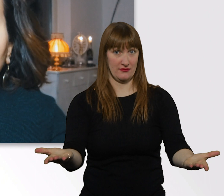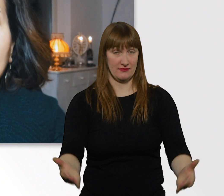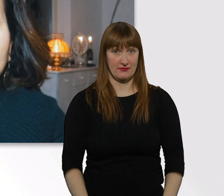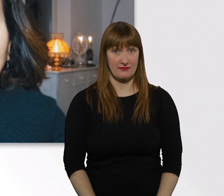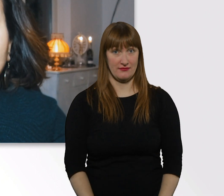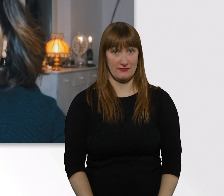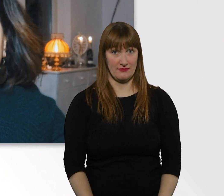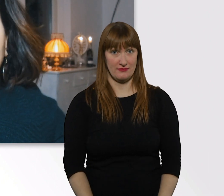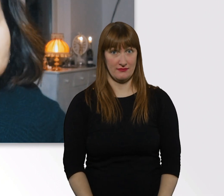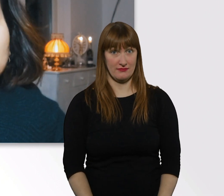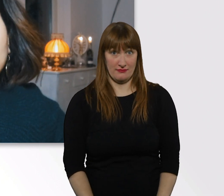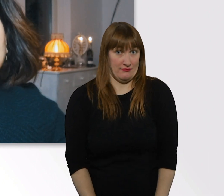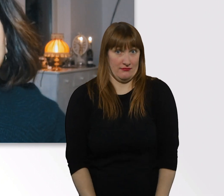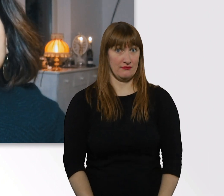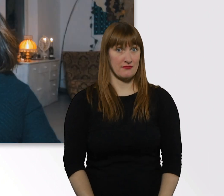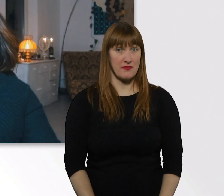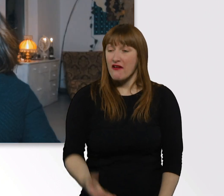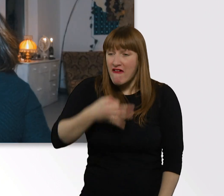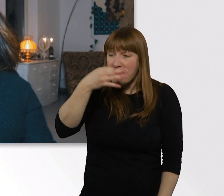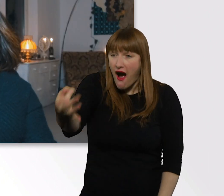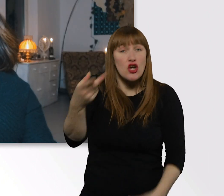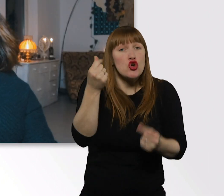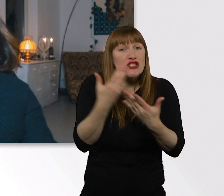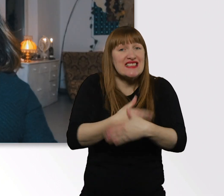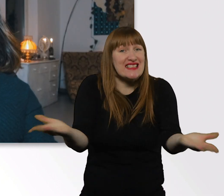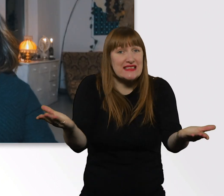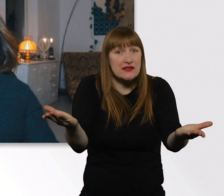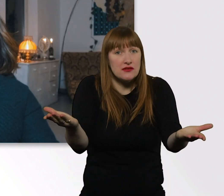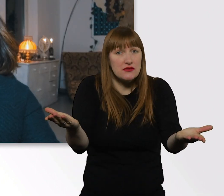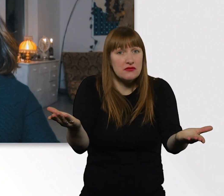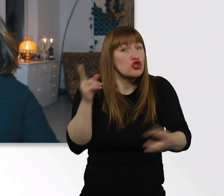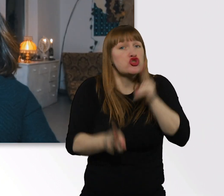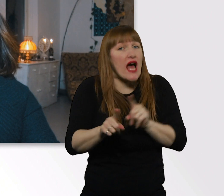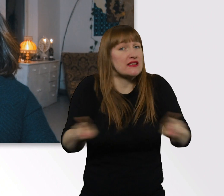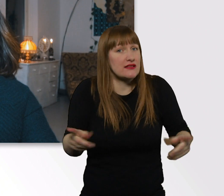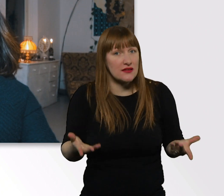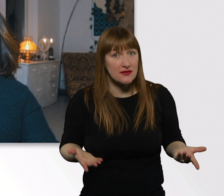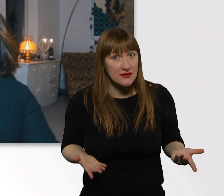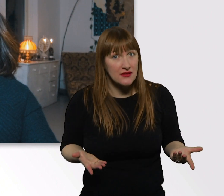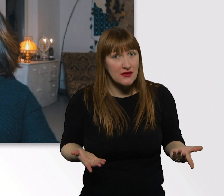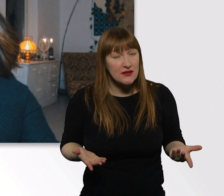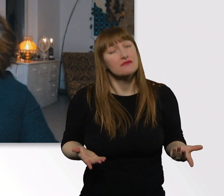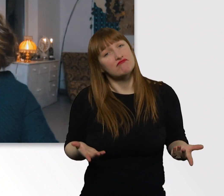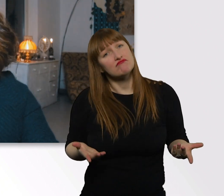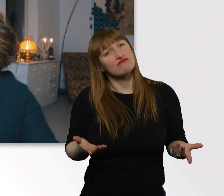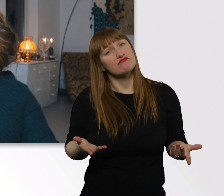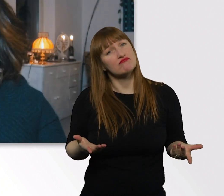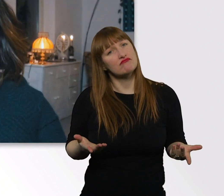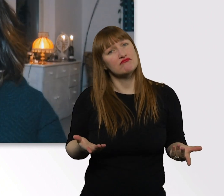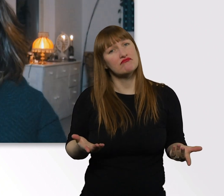Fragen hat nie was gekostet, das schadet sowieso nie. Ich würde es nicht cool finden,